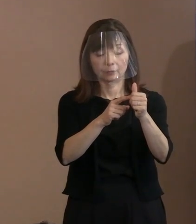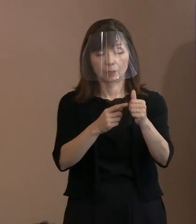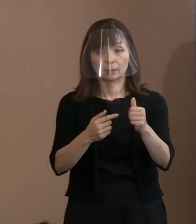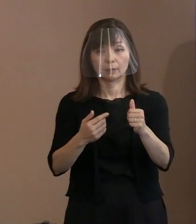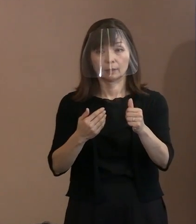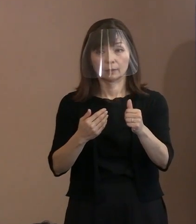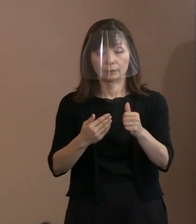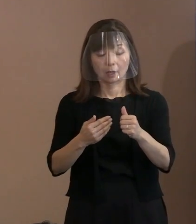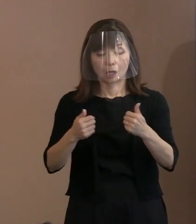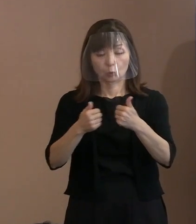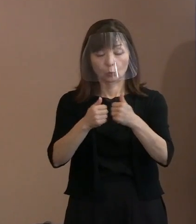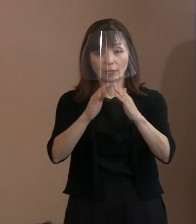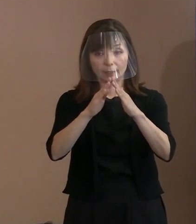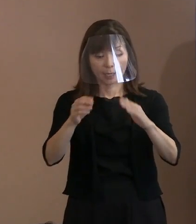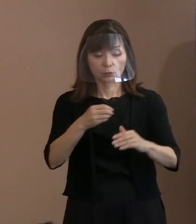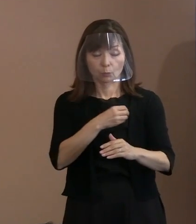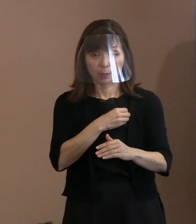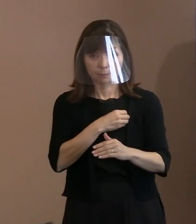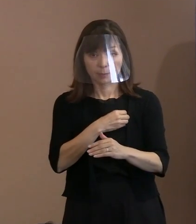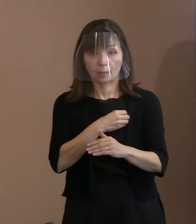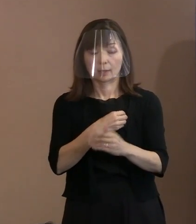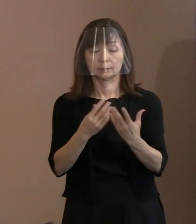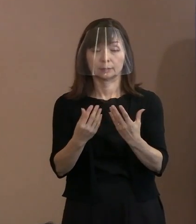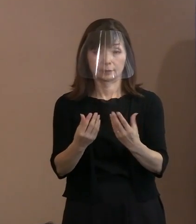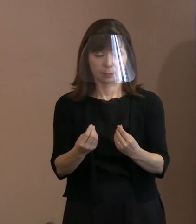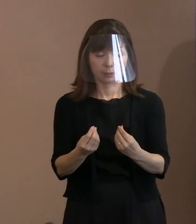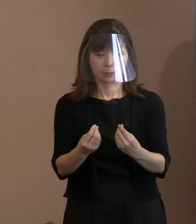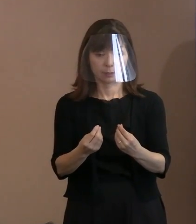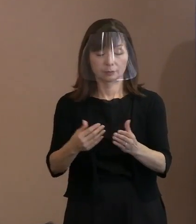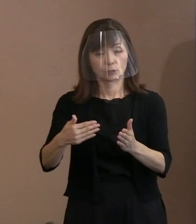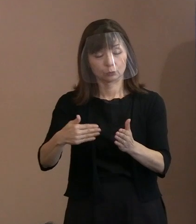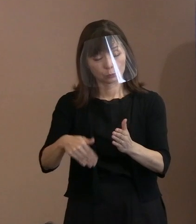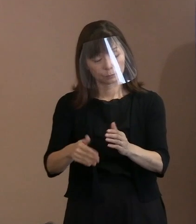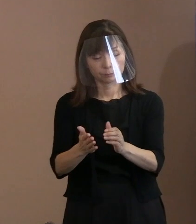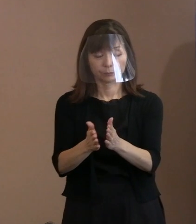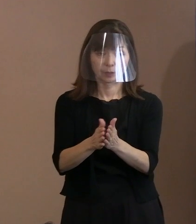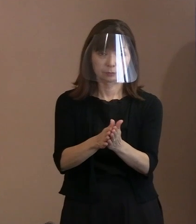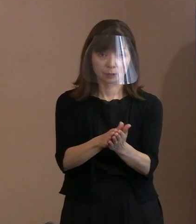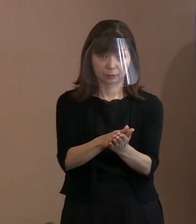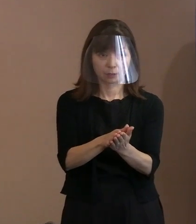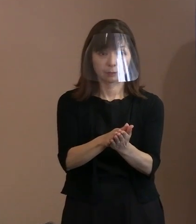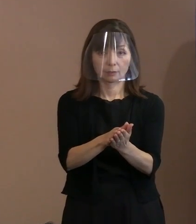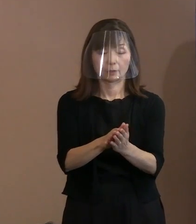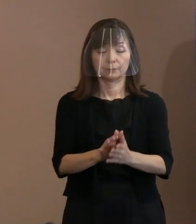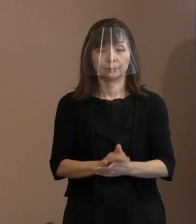それで亡くなられたので､ メンバー入れ替えなどをしておりますので､